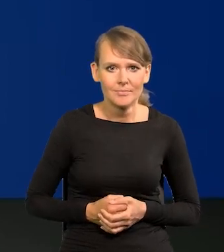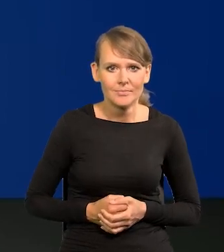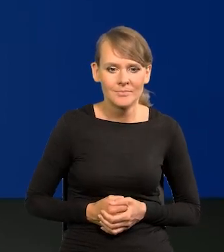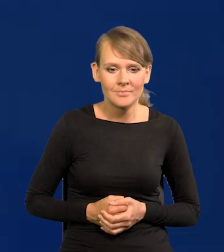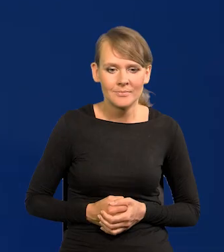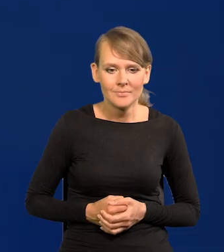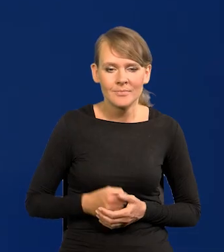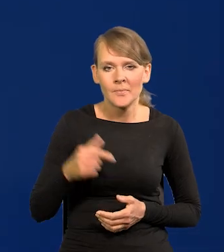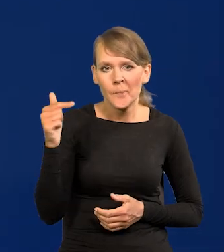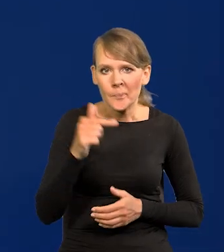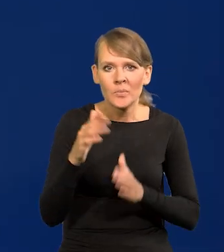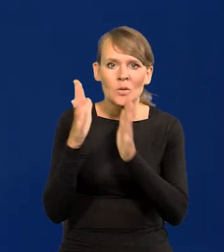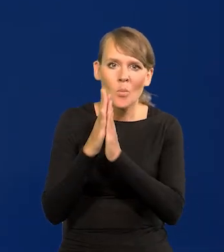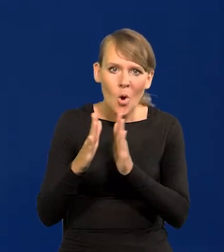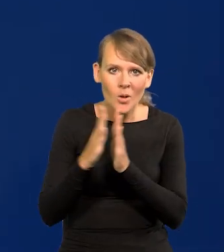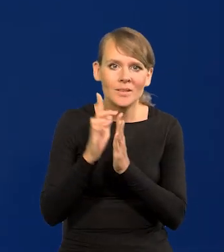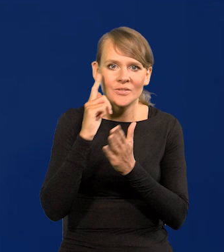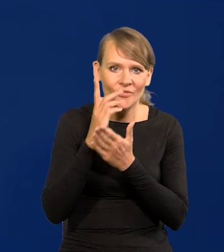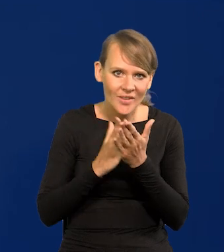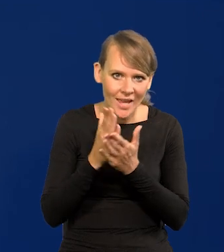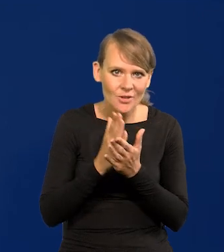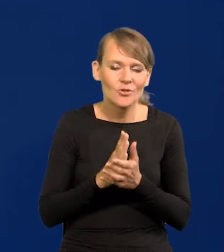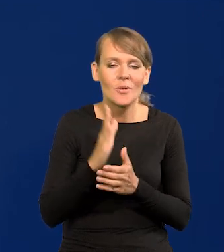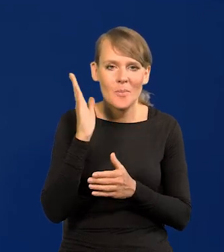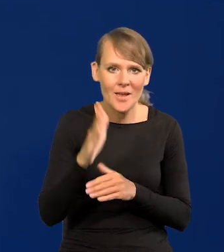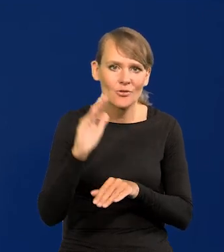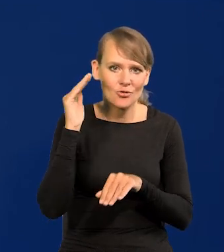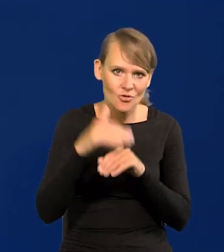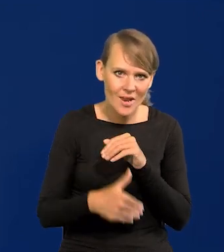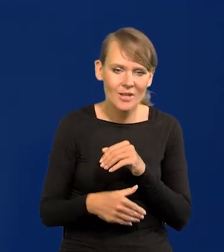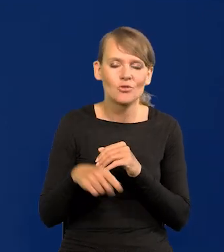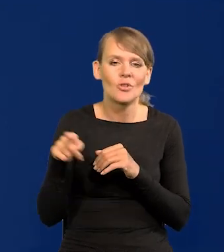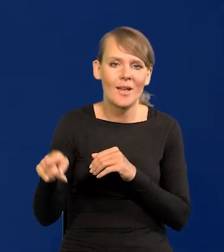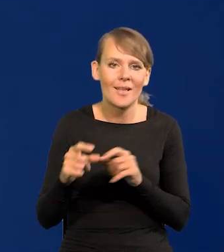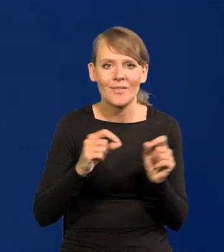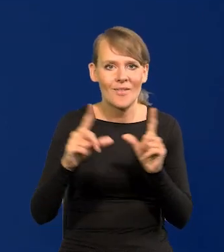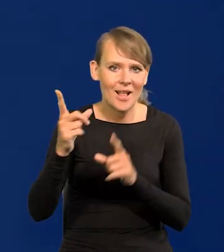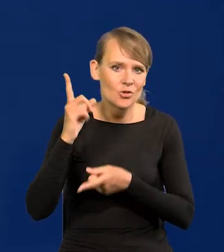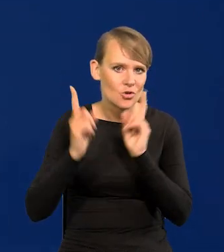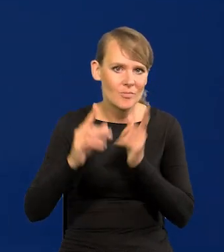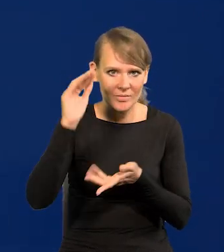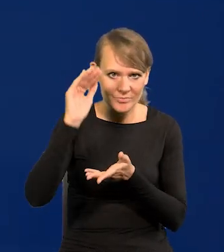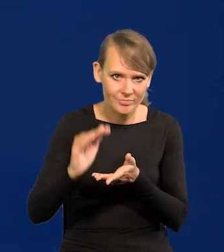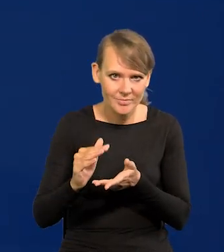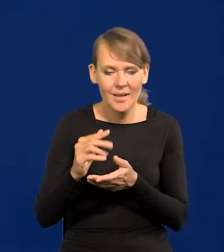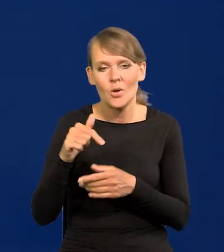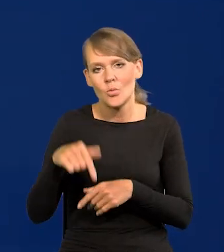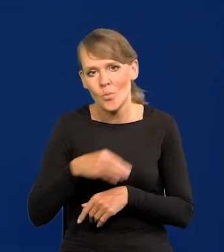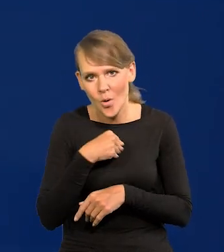Trzeba się modlić i wierzyć, że wreszcie będziemy mieli szczęście i będzie szybciej spadać ta inflacja, i u nas, i u sąsiadów,